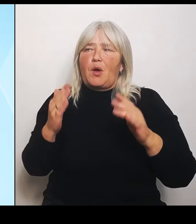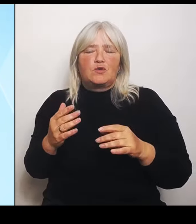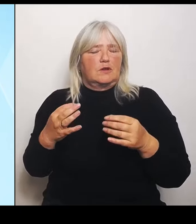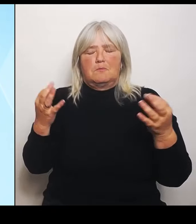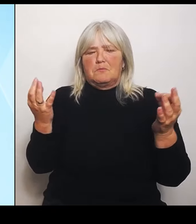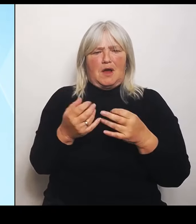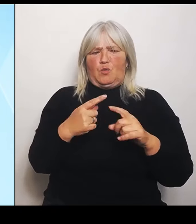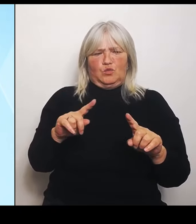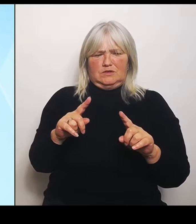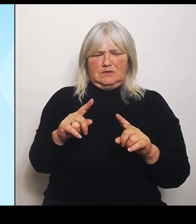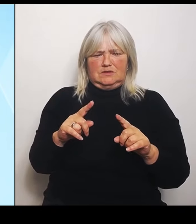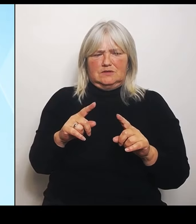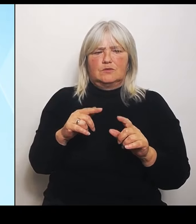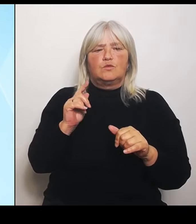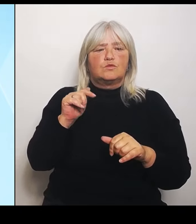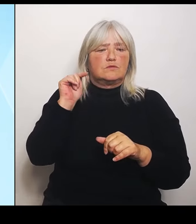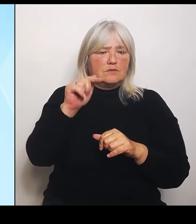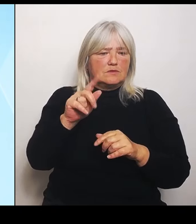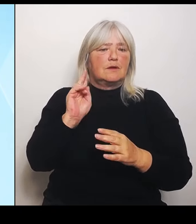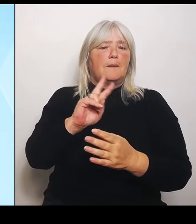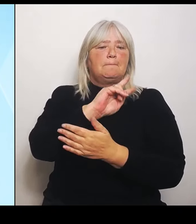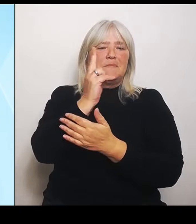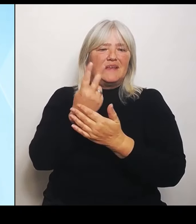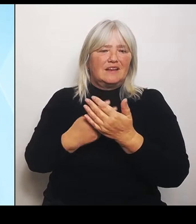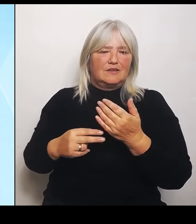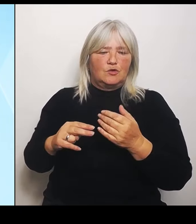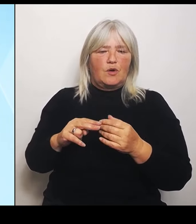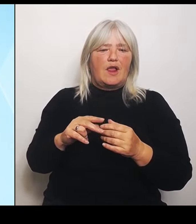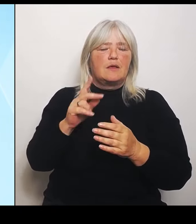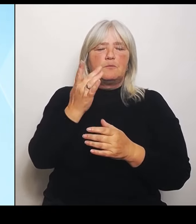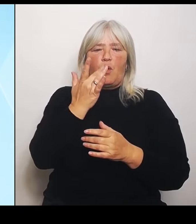Profil ausgeprägt. Schulartspezifisch natürlich mit dem